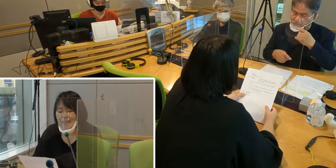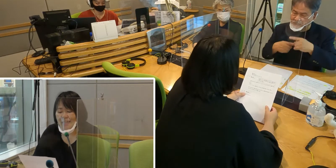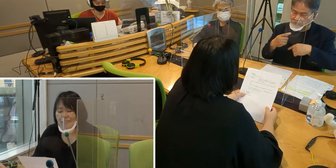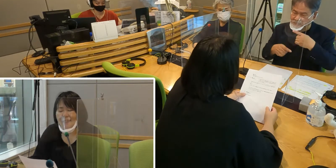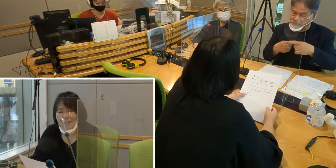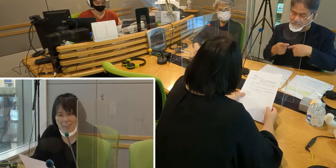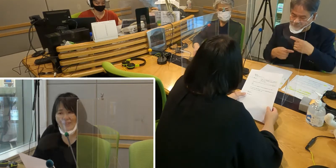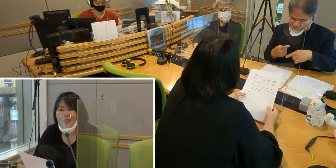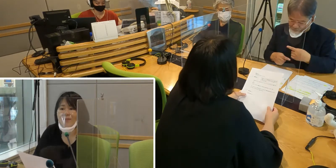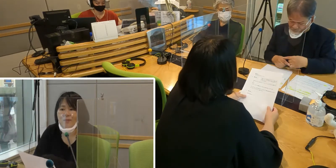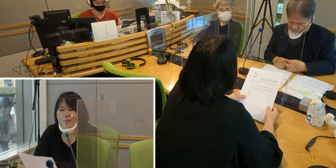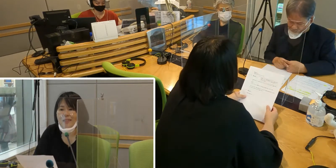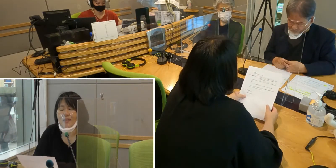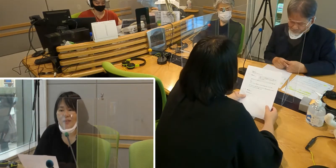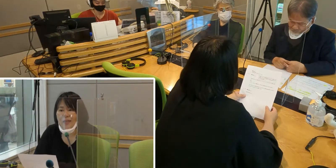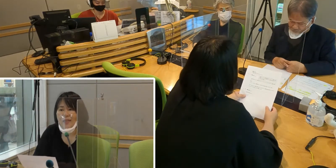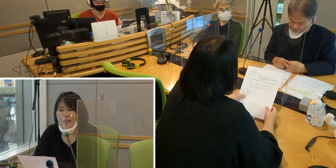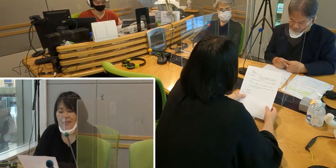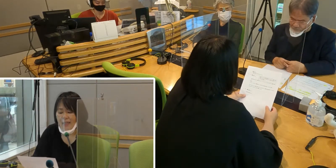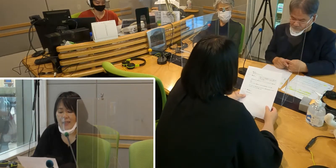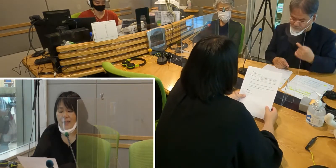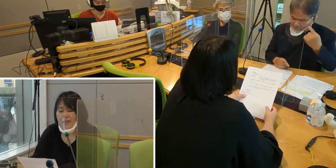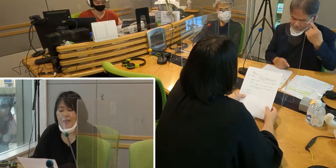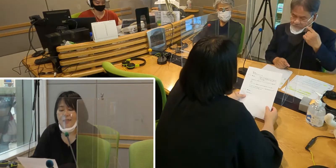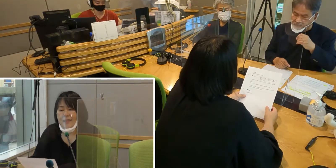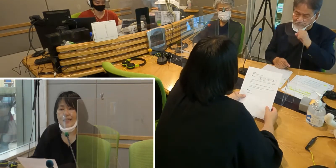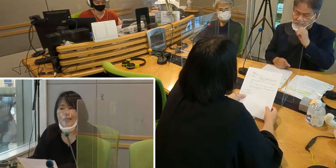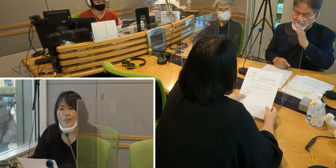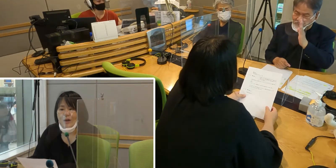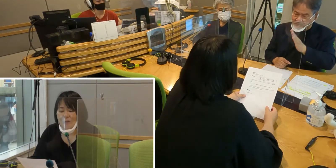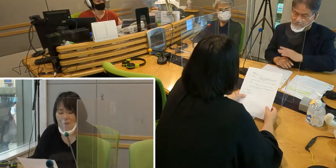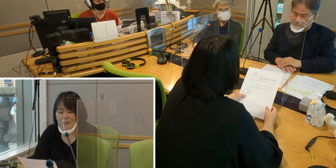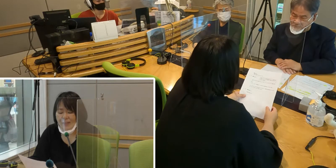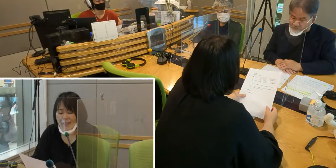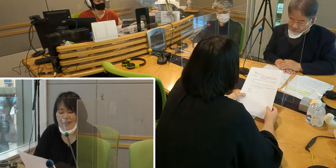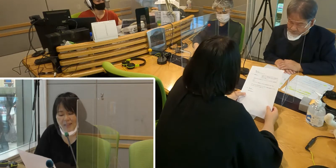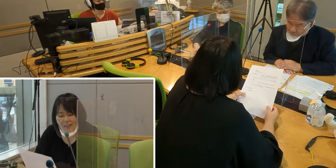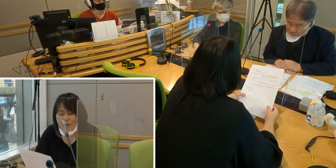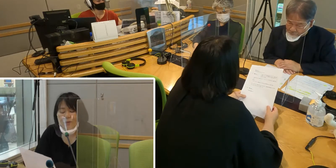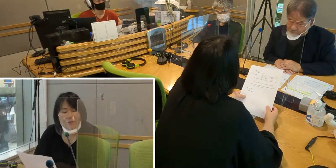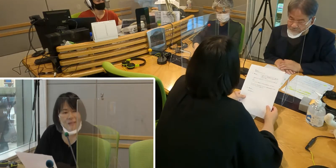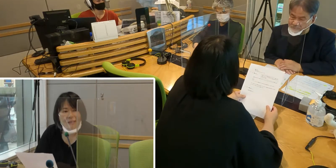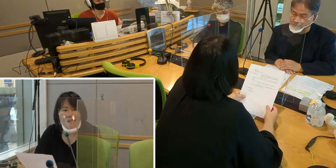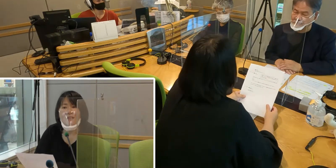簡単な手話でも構いませんので ぜひ手話を覚えていただけたらと思います